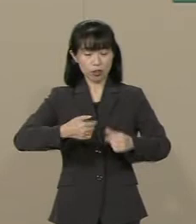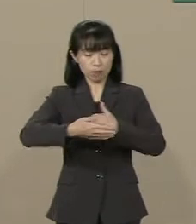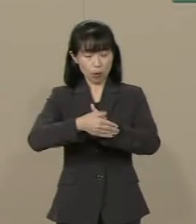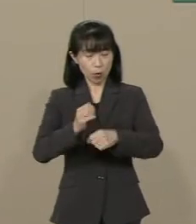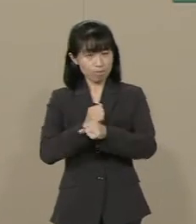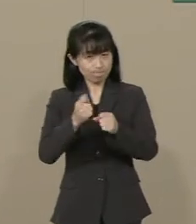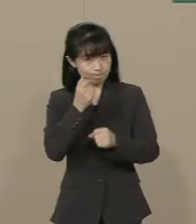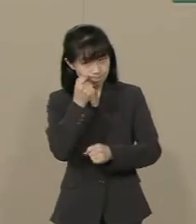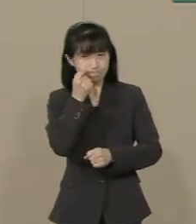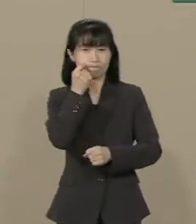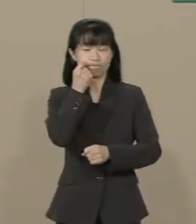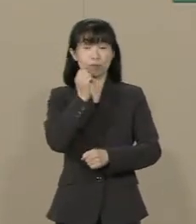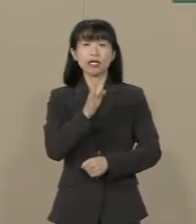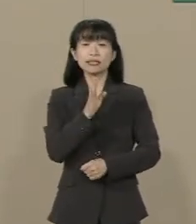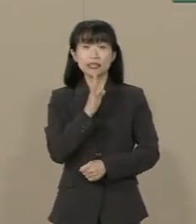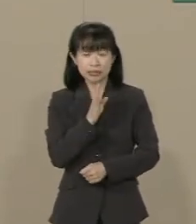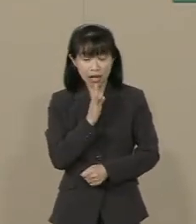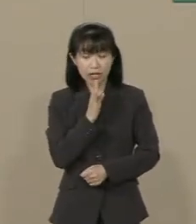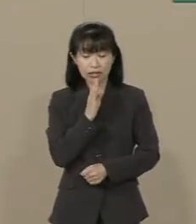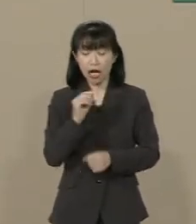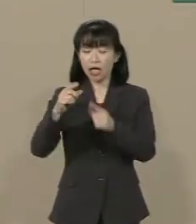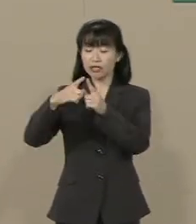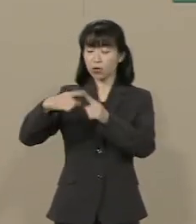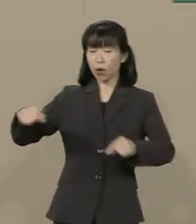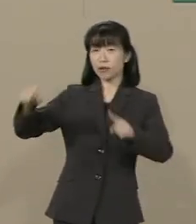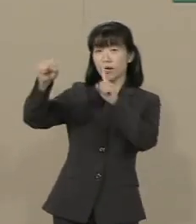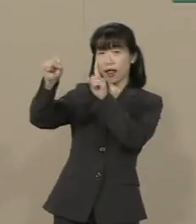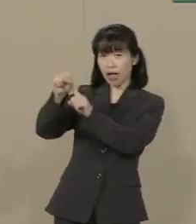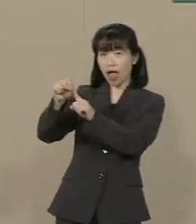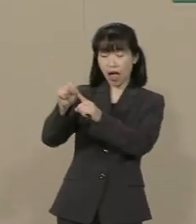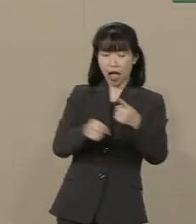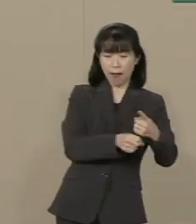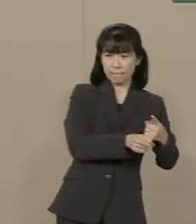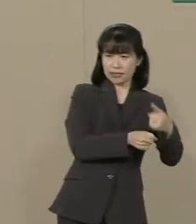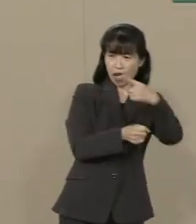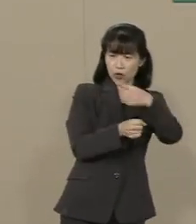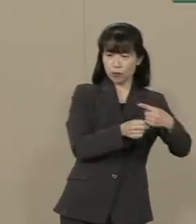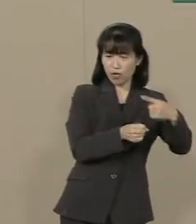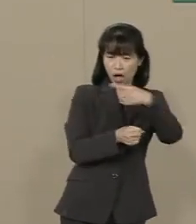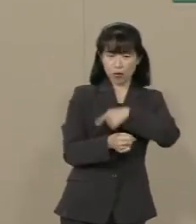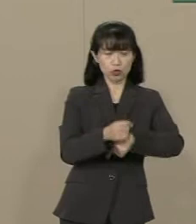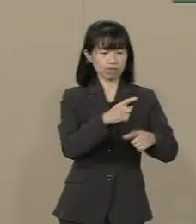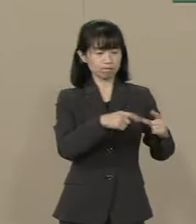現実に日本に向けてミサイルを 何発も撃ってくる国があります